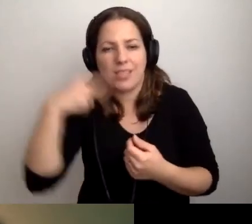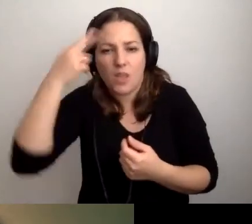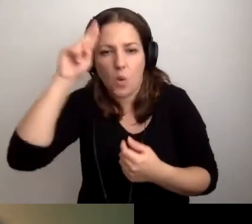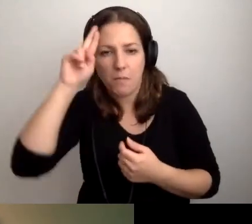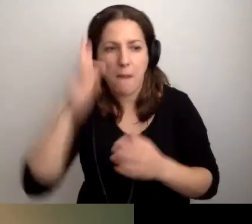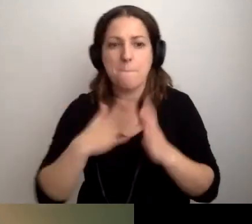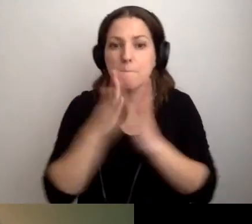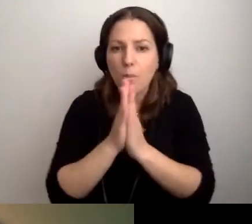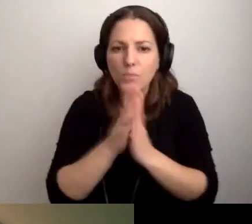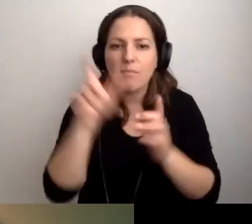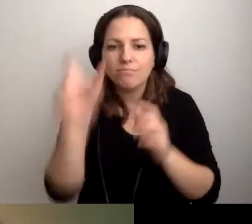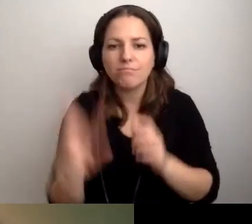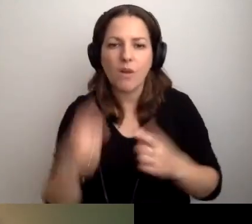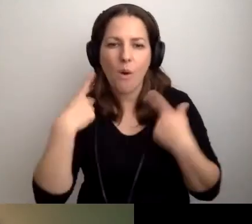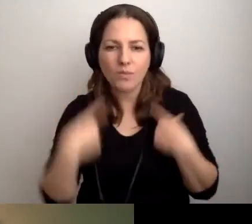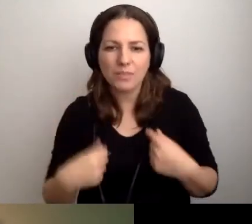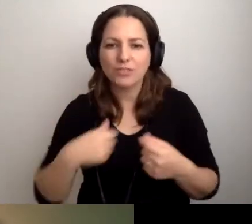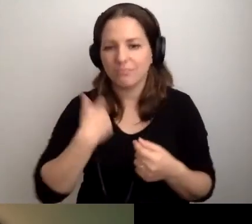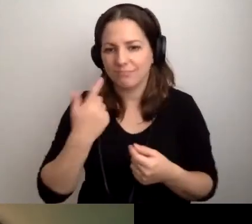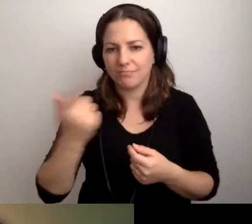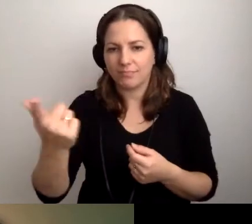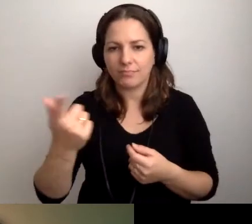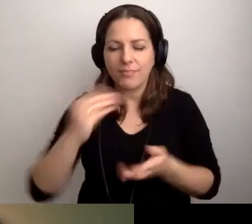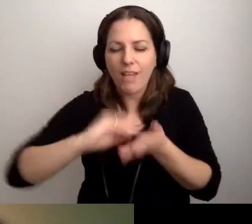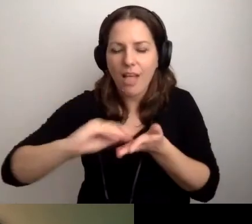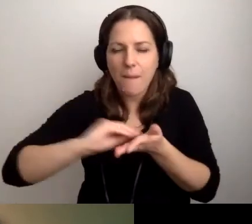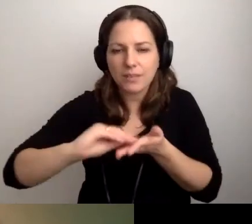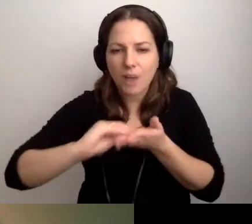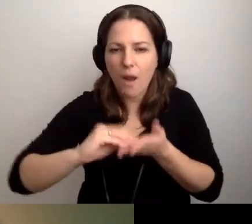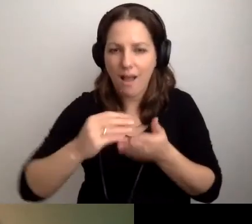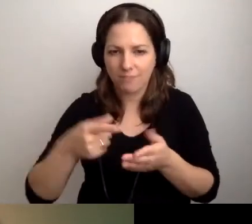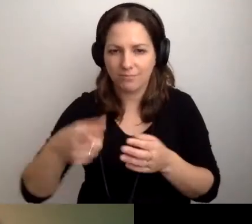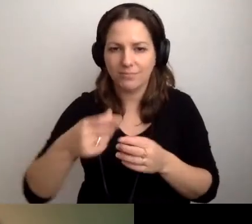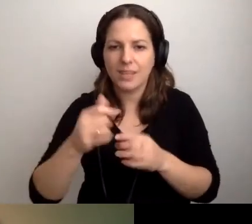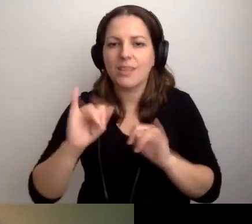Prosimy, żeby napisała nam, jak możemy pomóc.